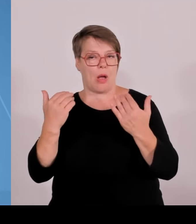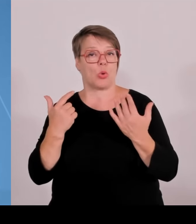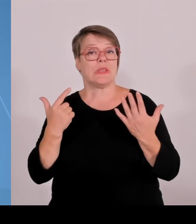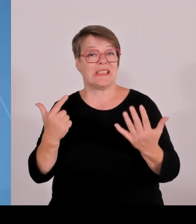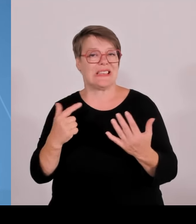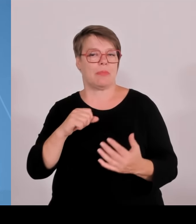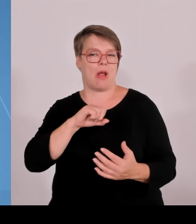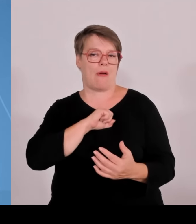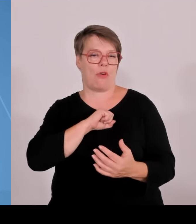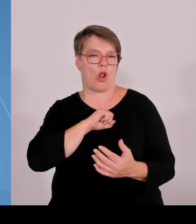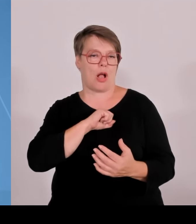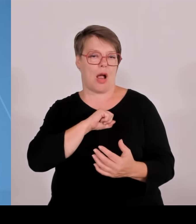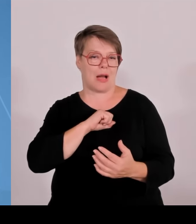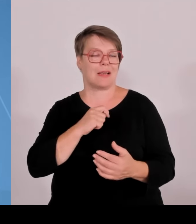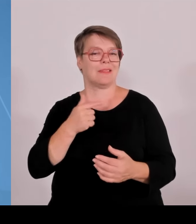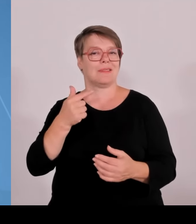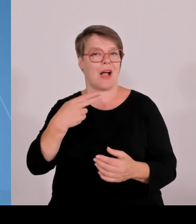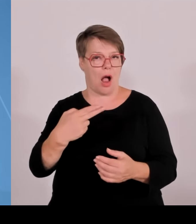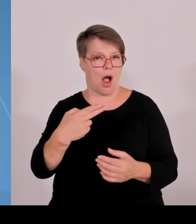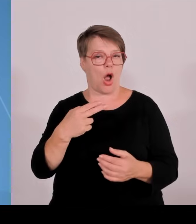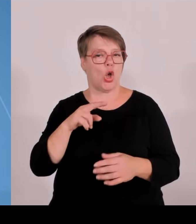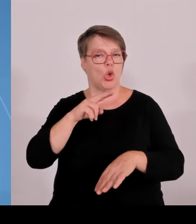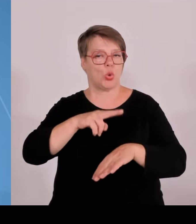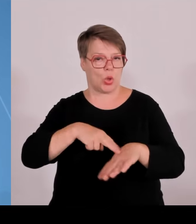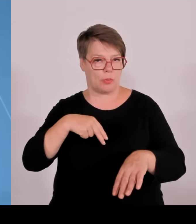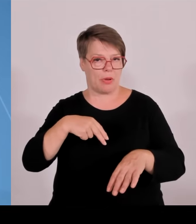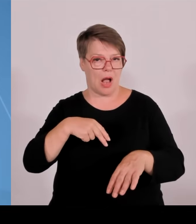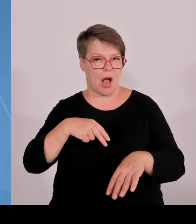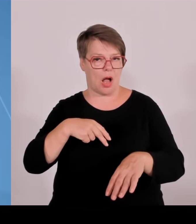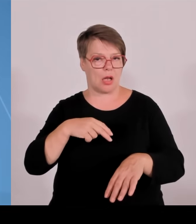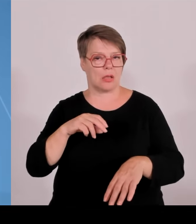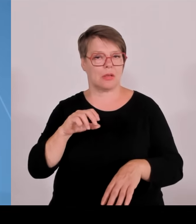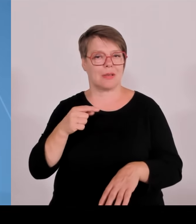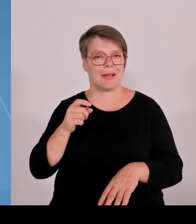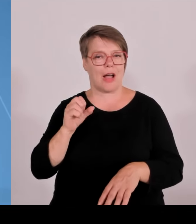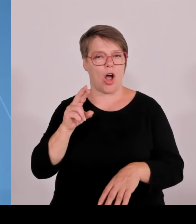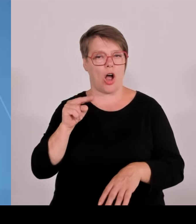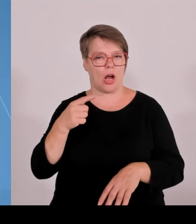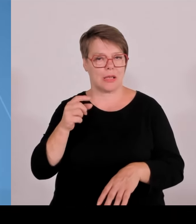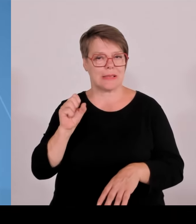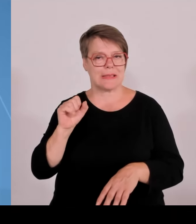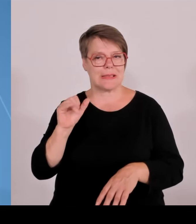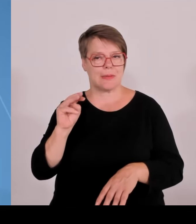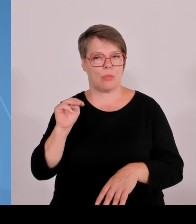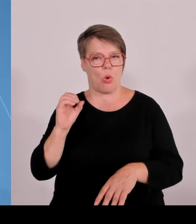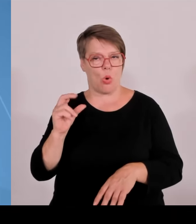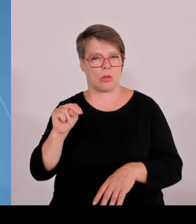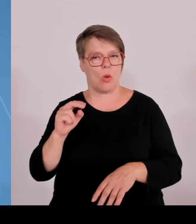Deggendorf und Landshut im Bereich nachhaltige intelligente Technologien. Rosenheim mit der traditionellen